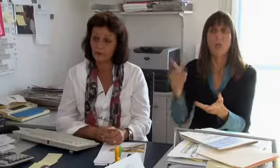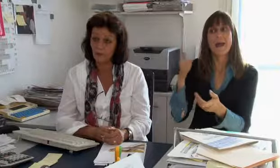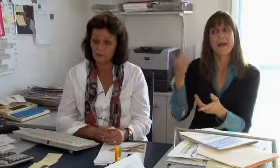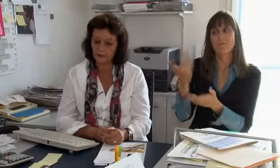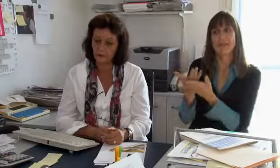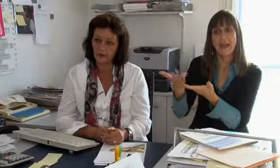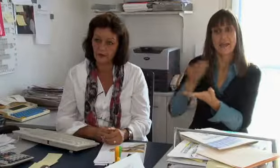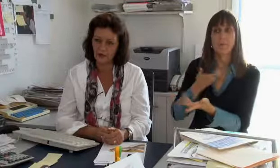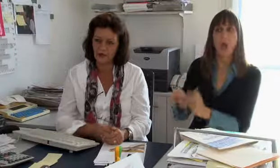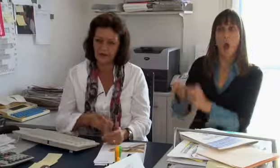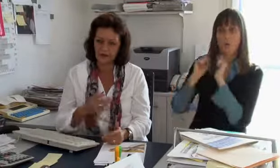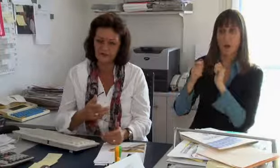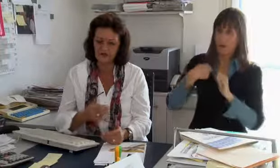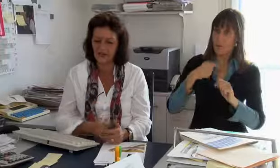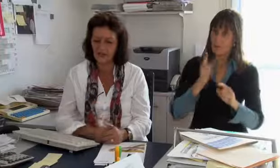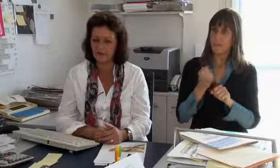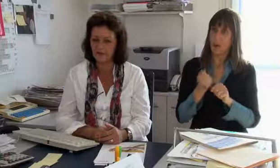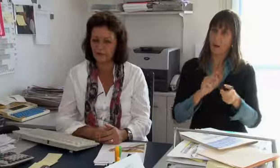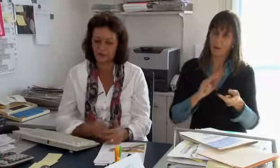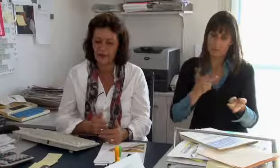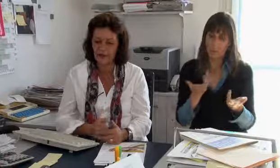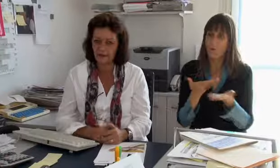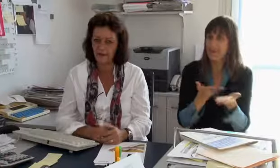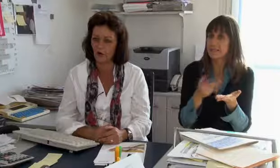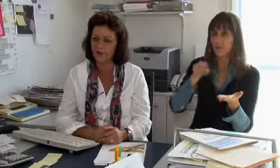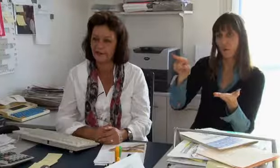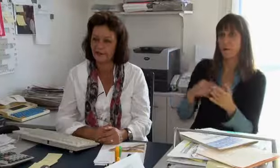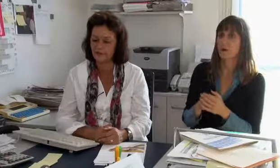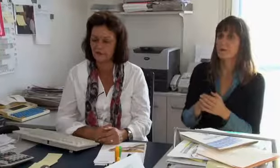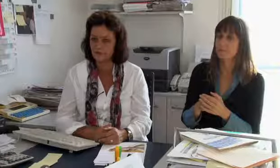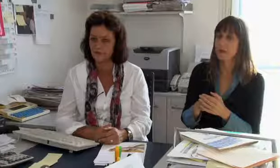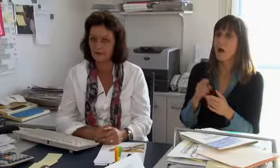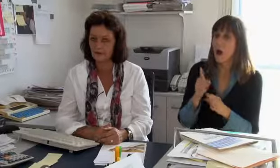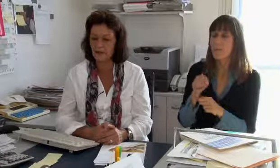hat jetzt aber diesen Dienst zu uns ausgelagert.